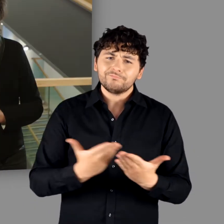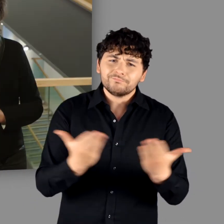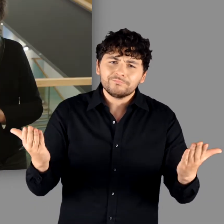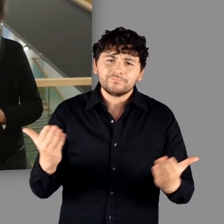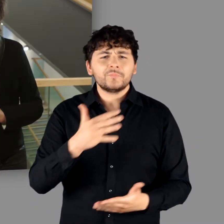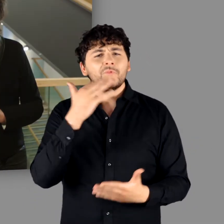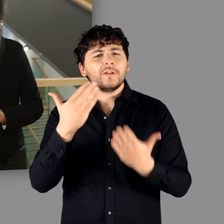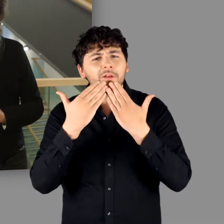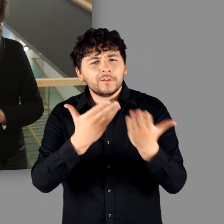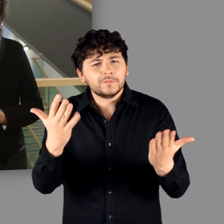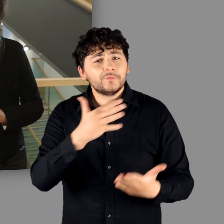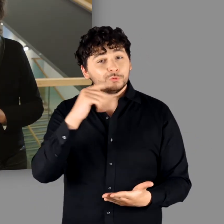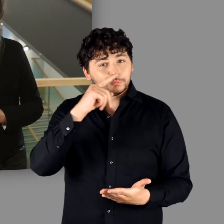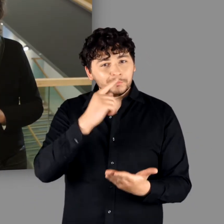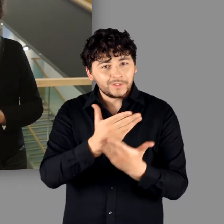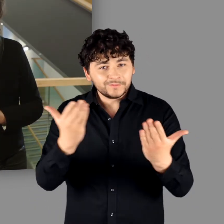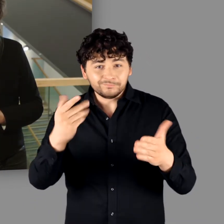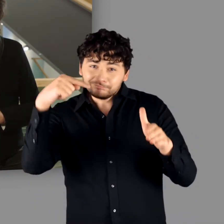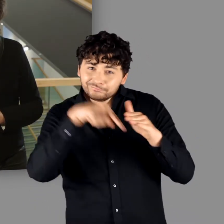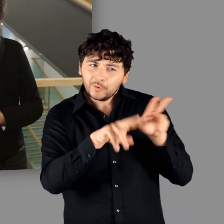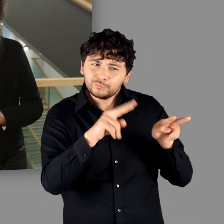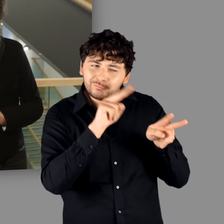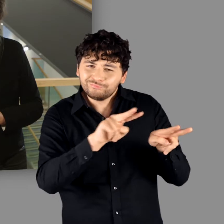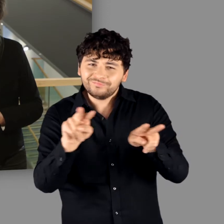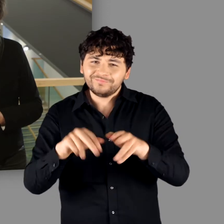Ich danke Ihnen und wünsche Ihnen viel Vergnügen in der Ausstellung!